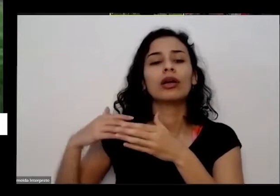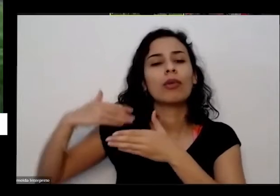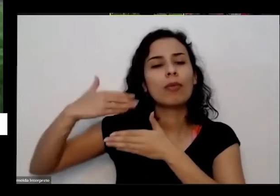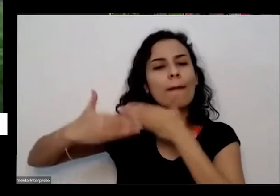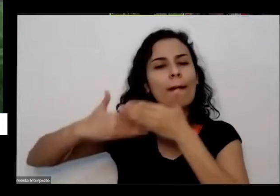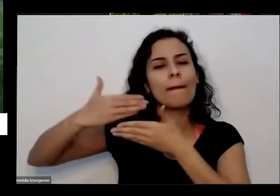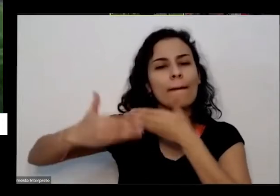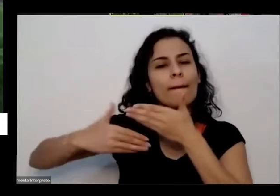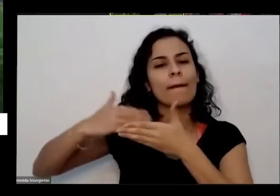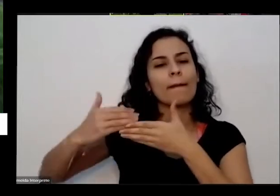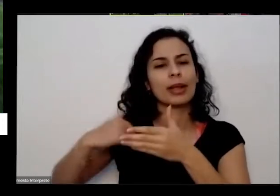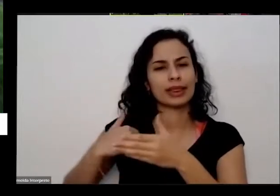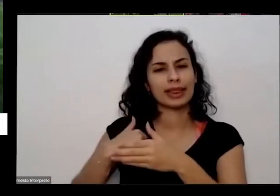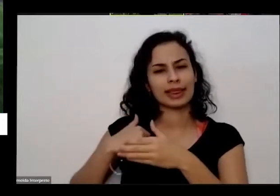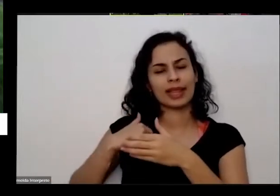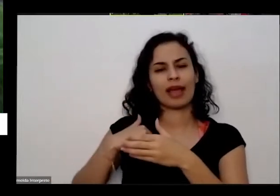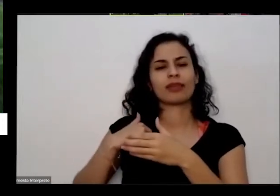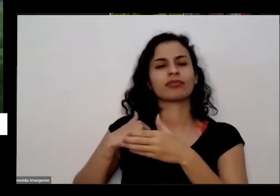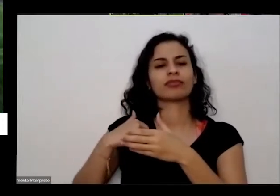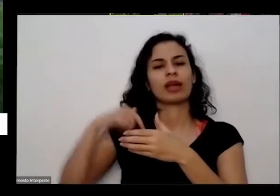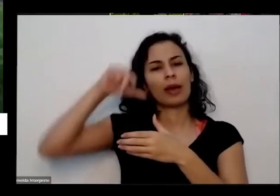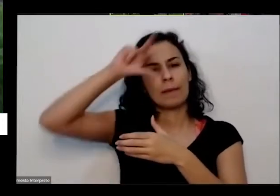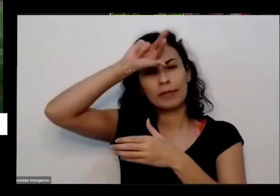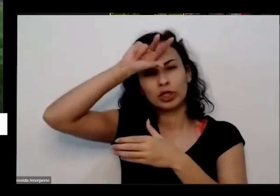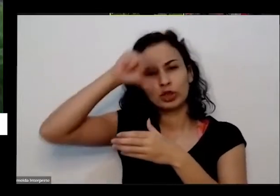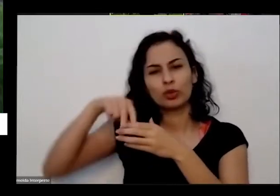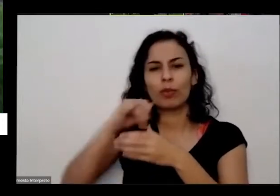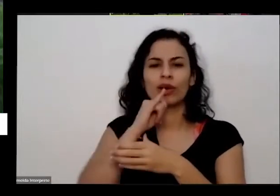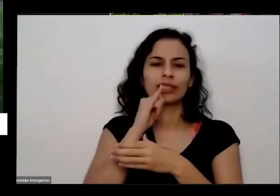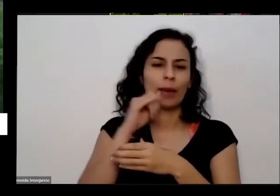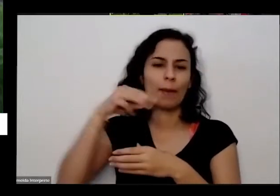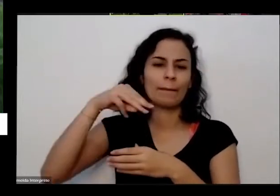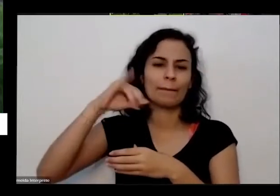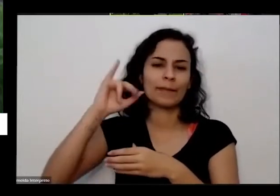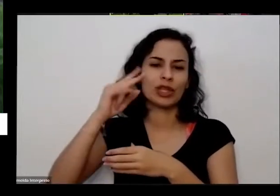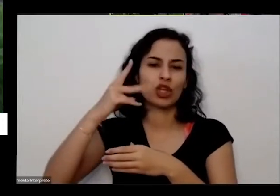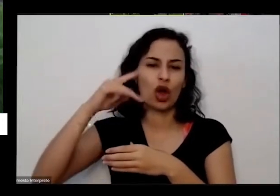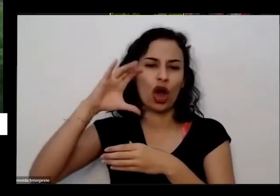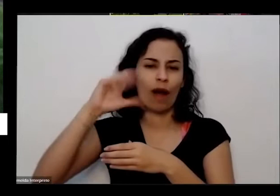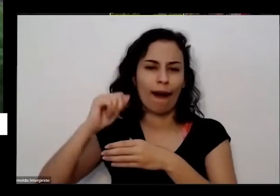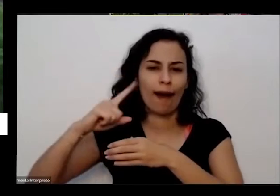bichinhos que a gente vai ver alguns são maiores Como as minhocas por exemplo amigas Depois que